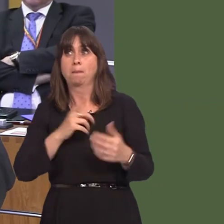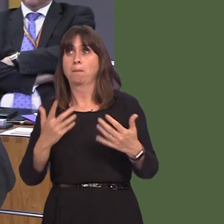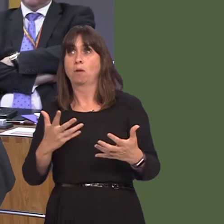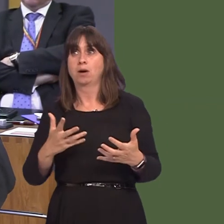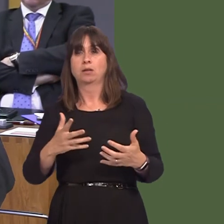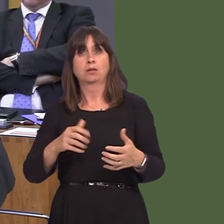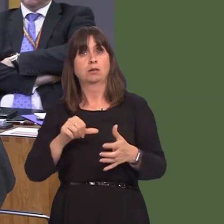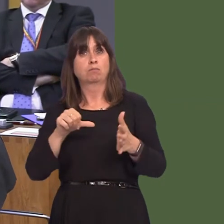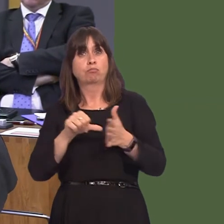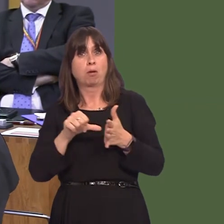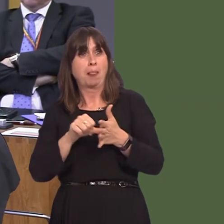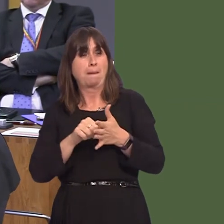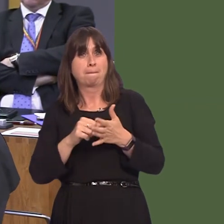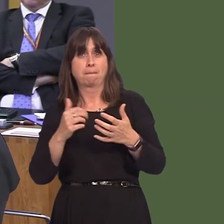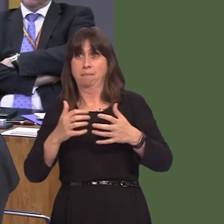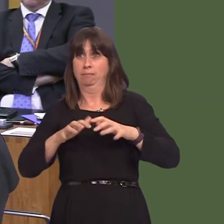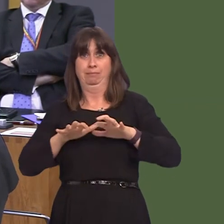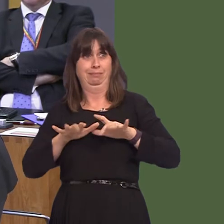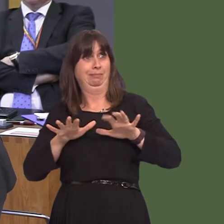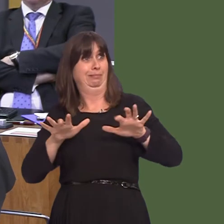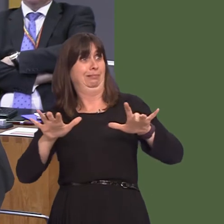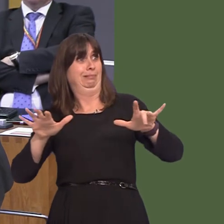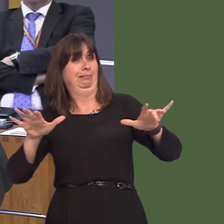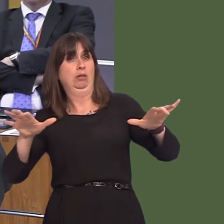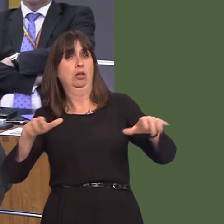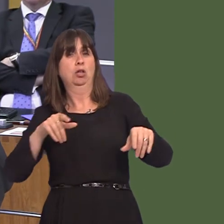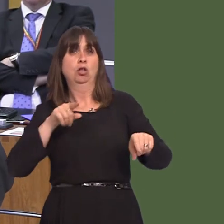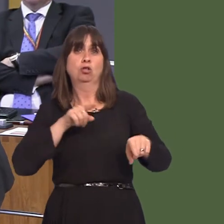has become a problem. Has the Welsh Government got any plans of stopping green-wedge land